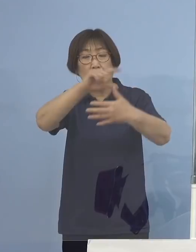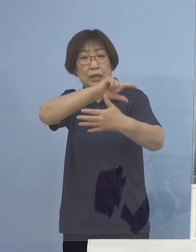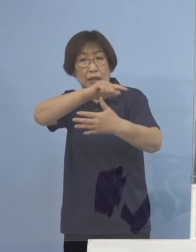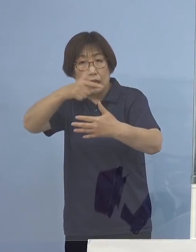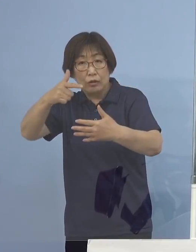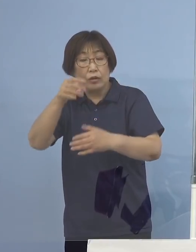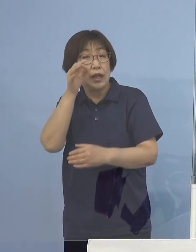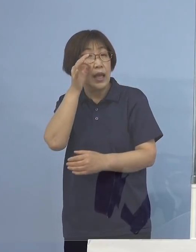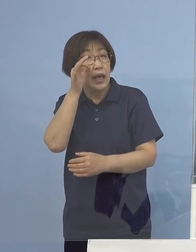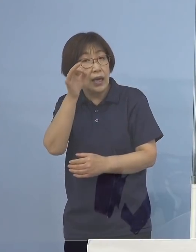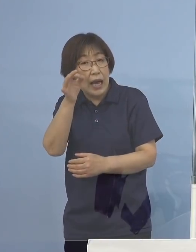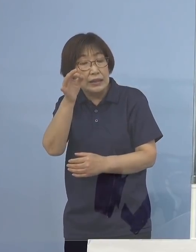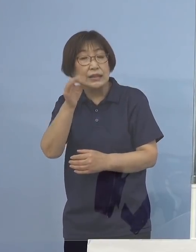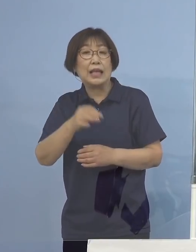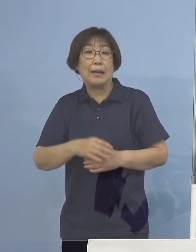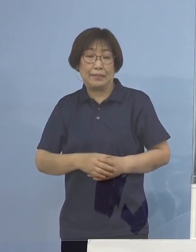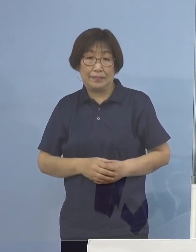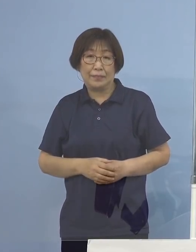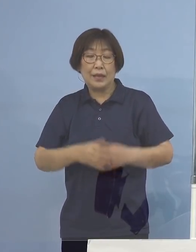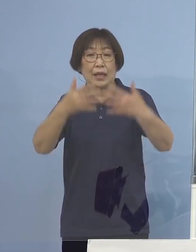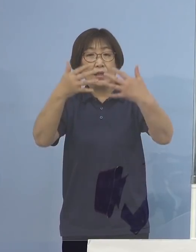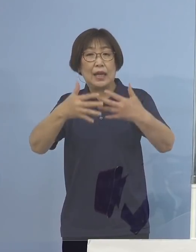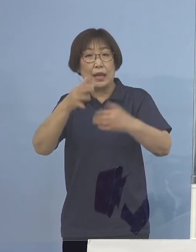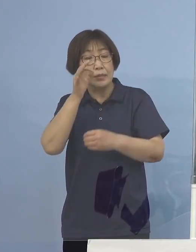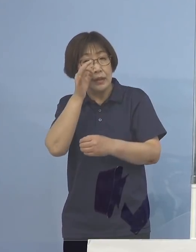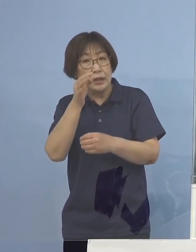テレビ桟敷を是非 よろしくお願いを申し上げます